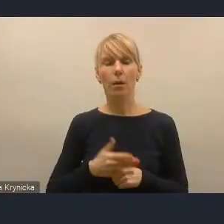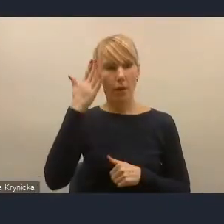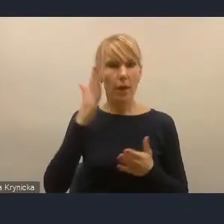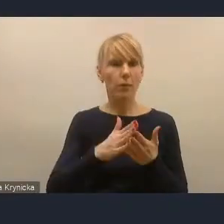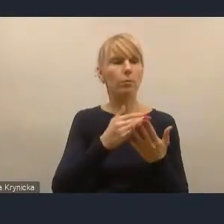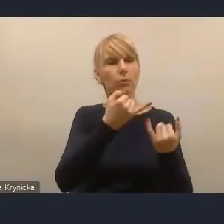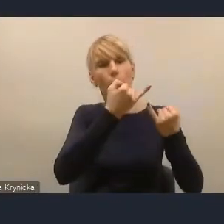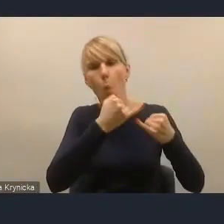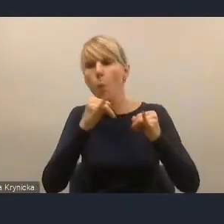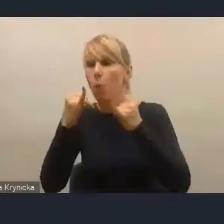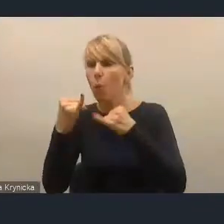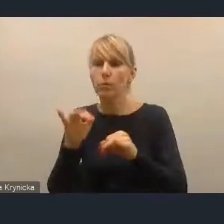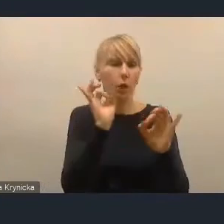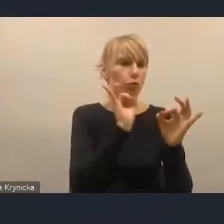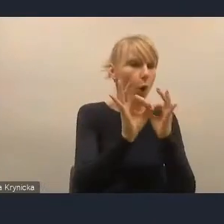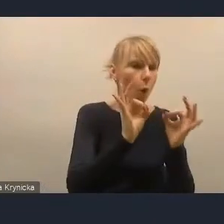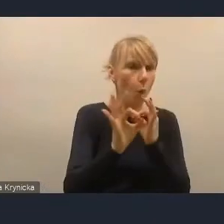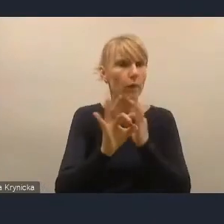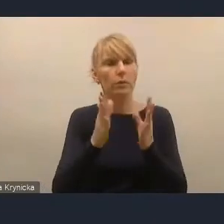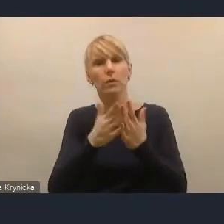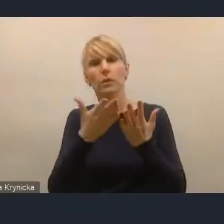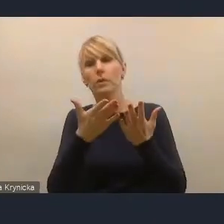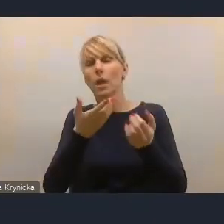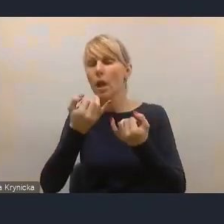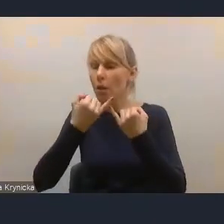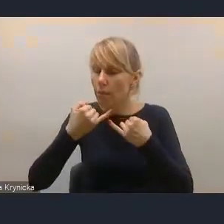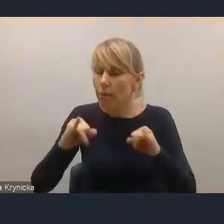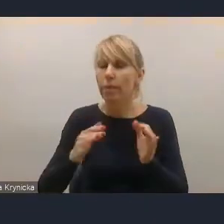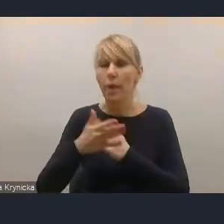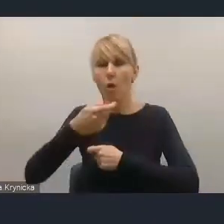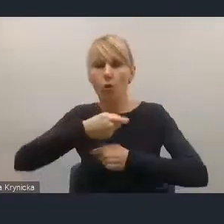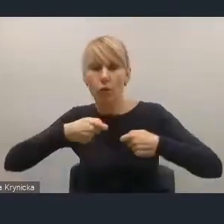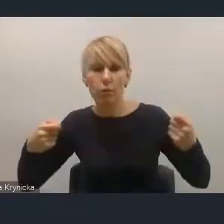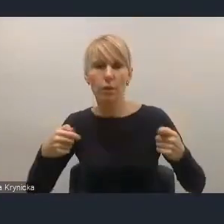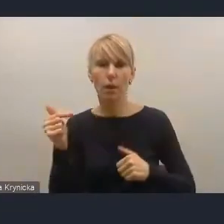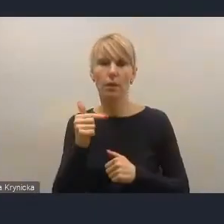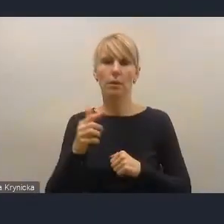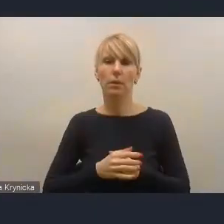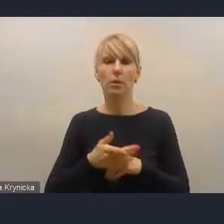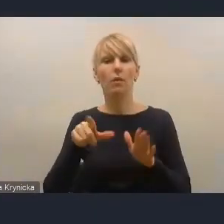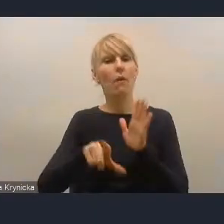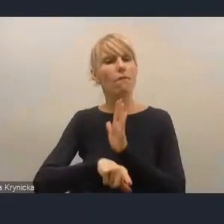wymagają różnej szczegółowości rozwiązań i jest to oczywiście wybór w pewien sposób selektywny, bo musi tak być.